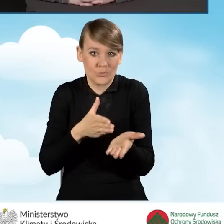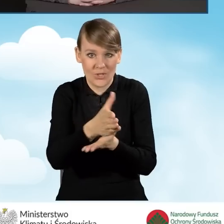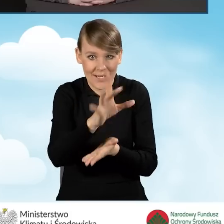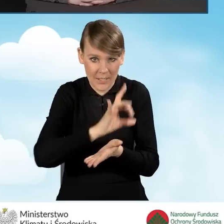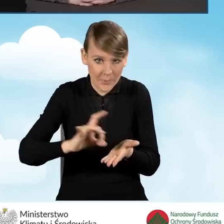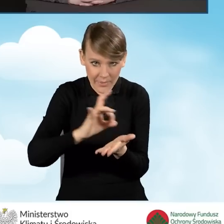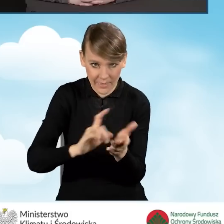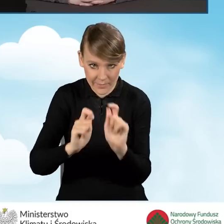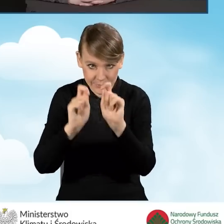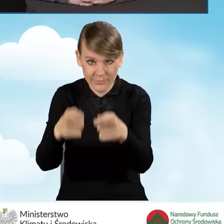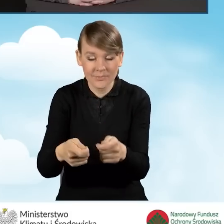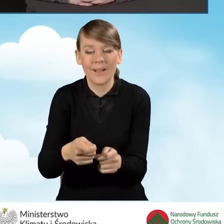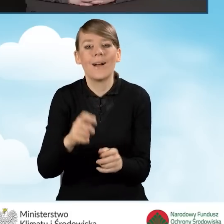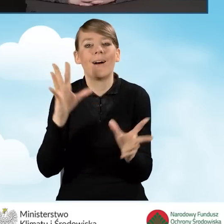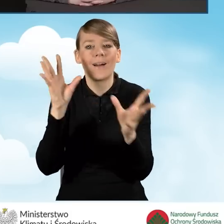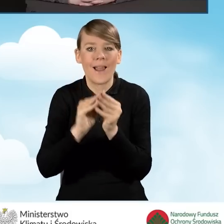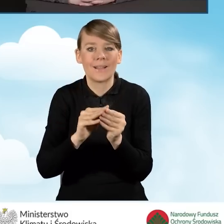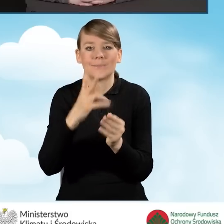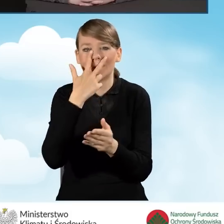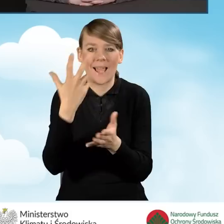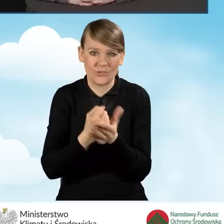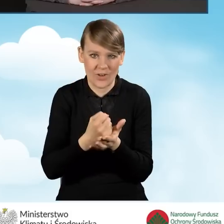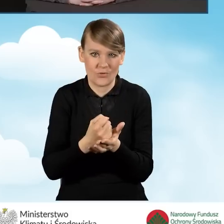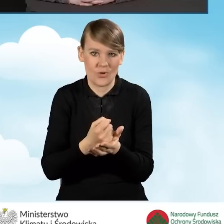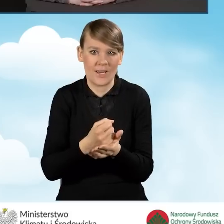wraz z zaświadczeniem, które zostało wydane przez tą gminę.